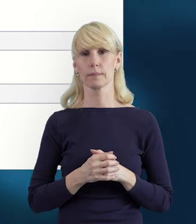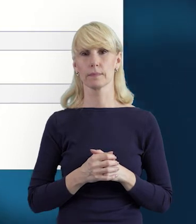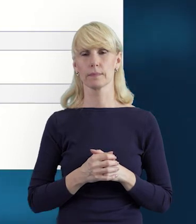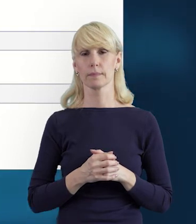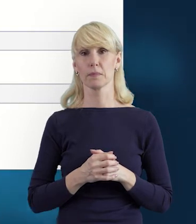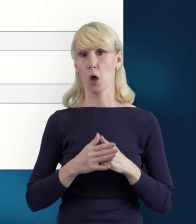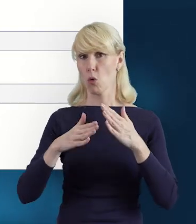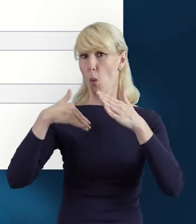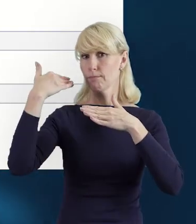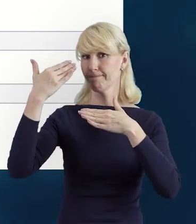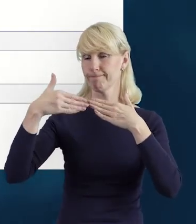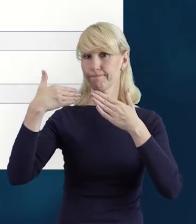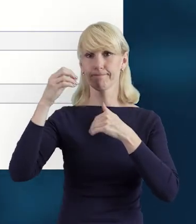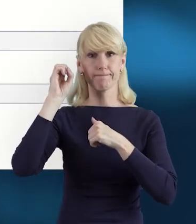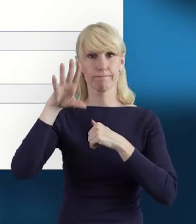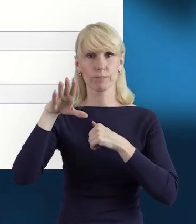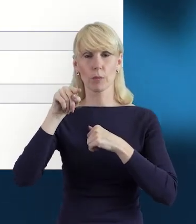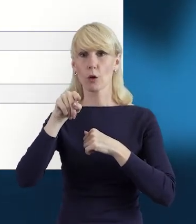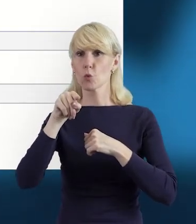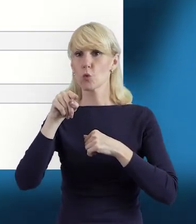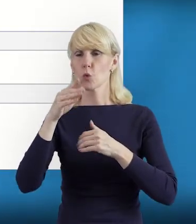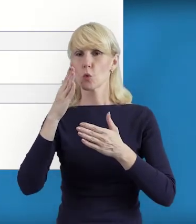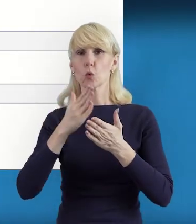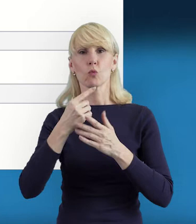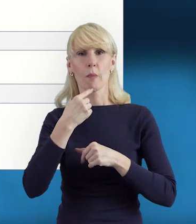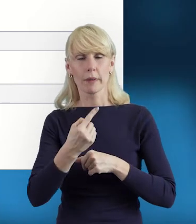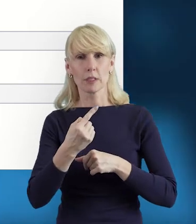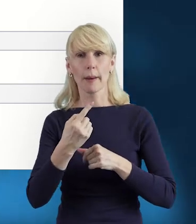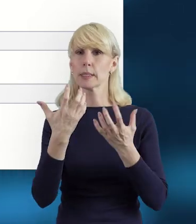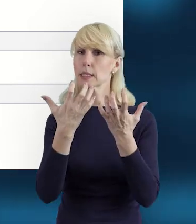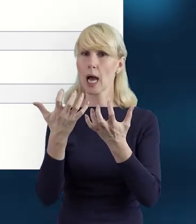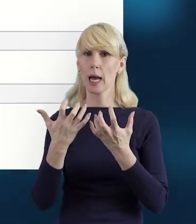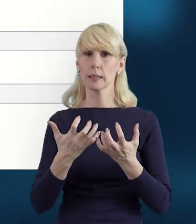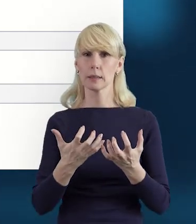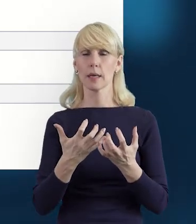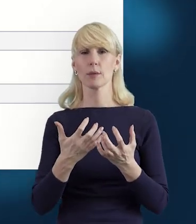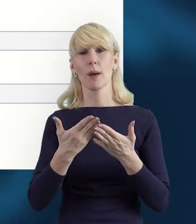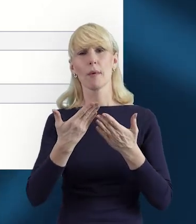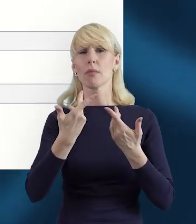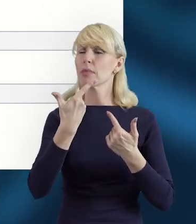że zachęcamy do tego, aby unikać pojedynczego przesyłania danych,